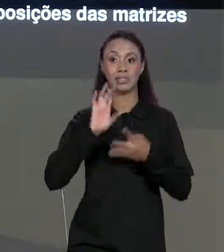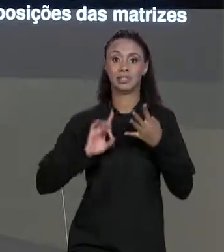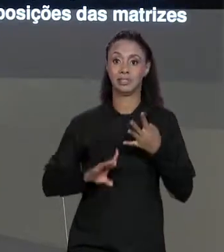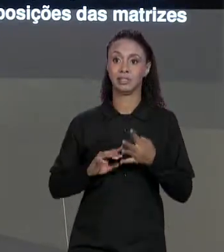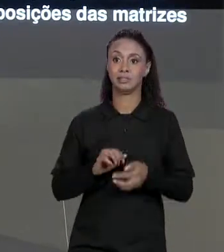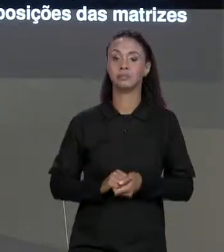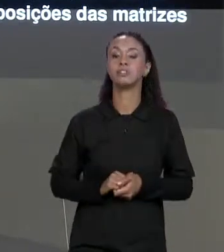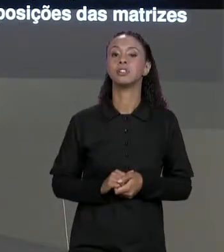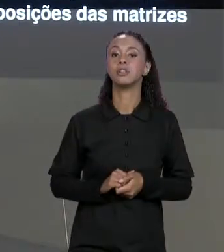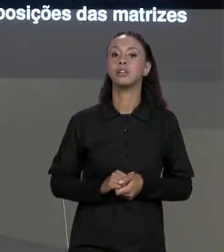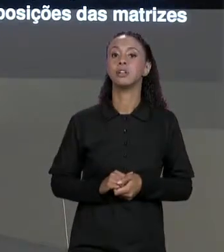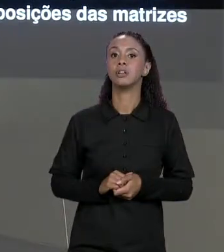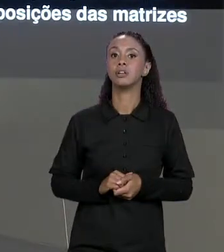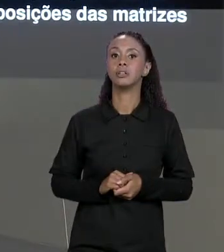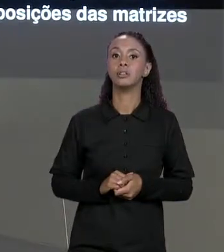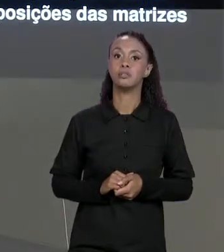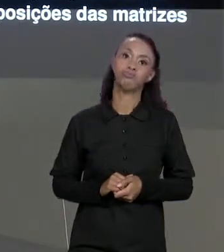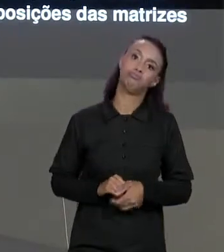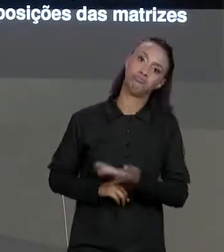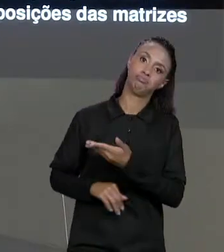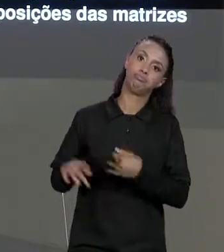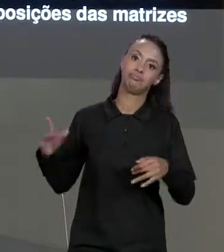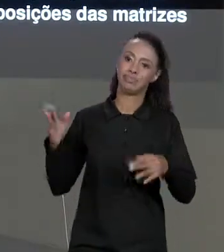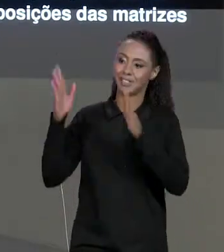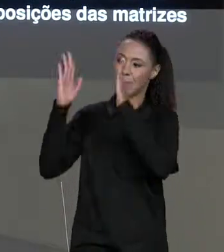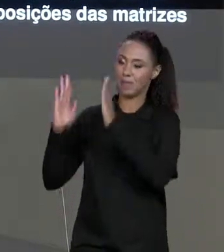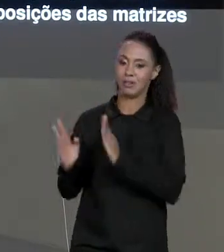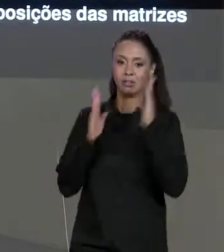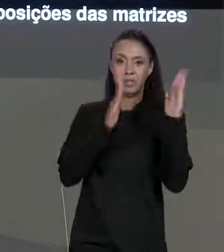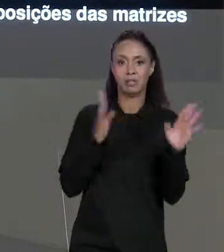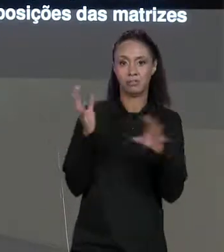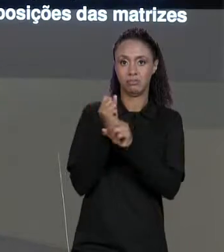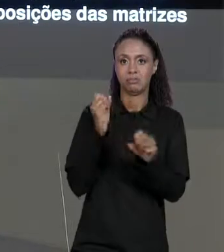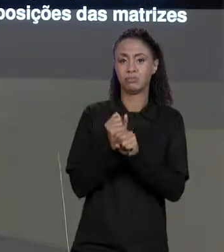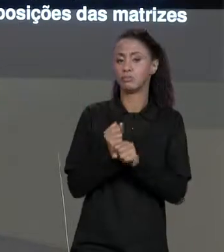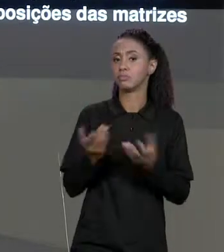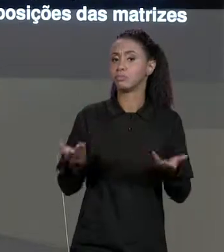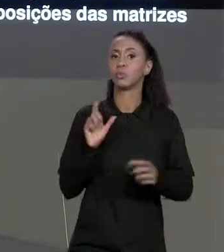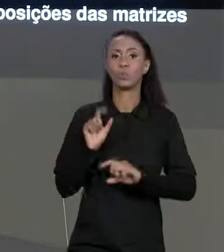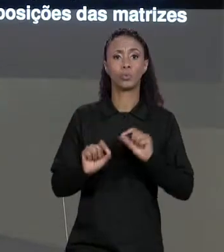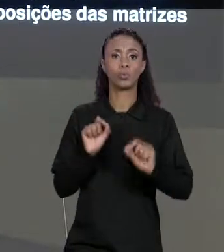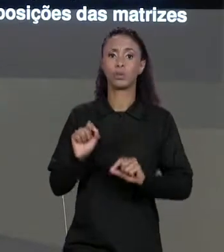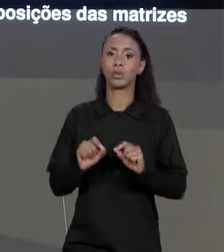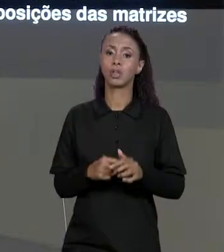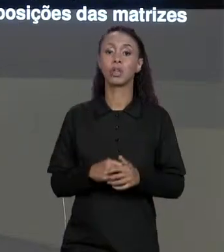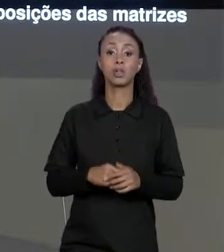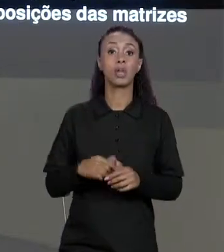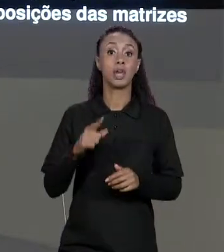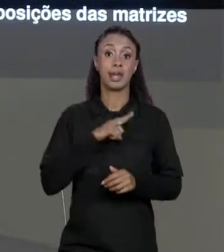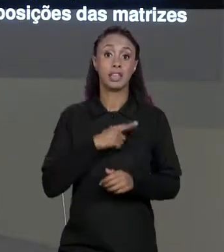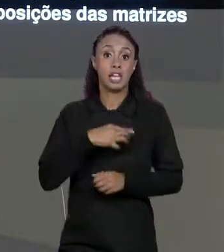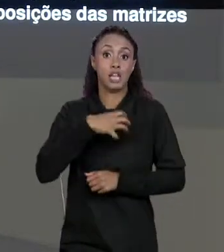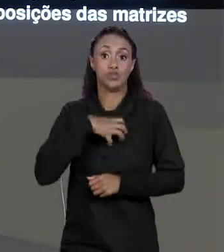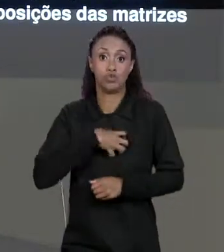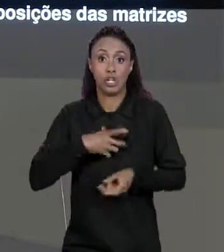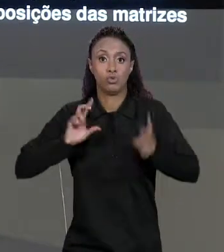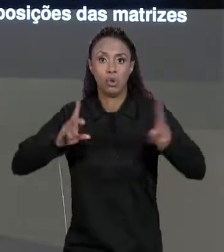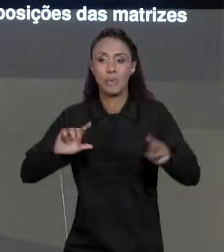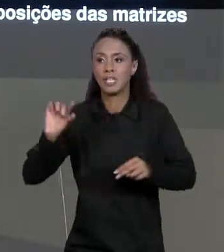DESSA OPERAÇÃO DE SOMA DE MATRIZES NADA MAIS É DO QUE UMA MATRIZ TAMBÉM COM O MESMO TAMANHO, COM O MESMO NÚMERO DE LINHAS E MESMO NÚMERO DE